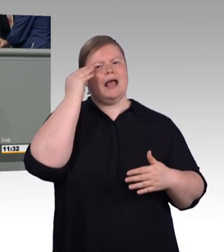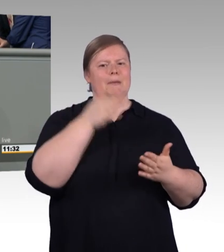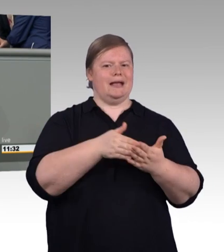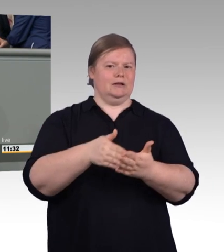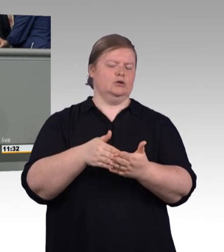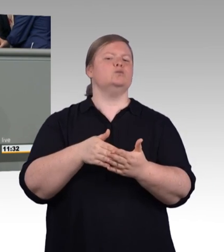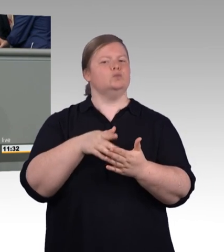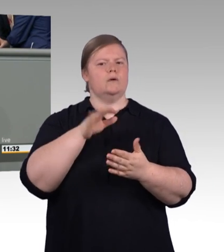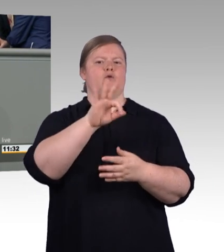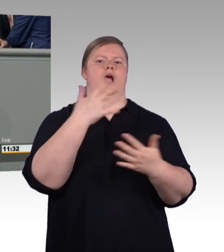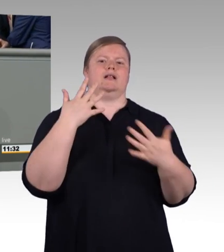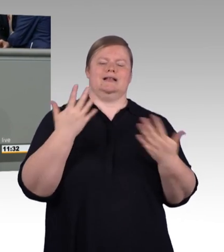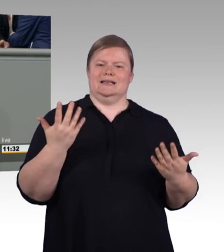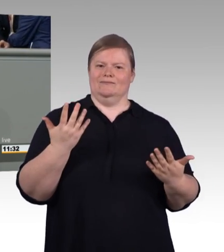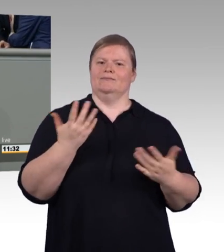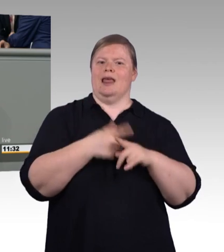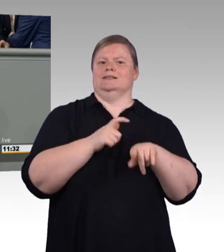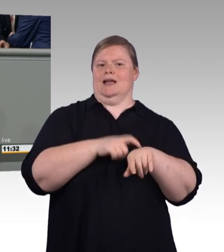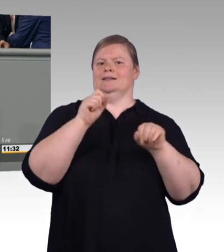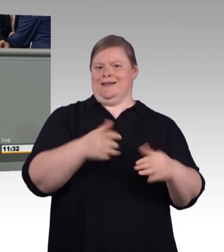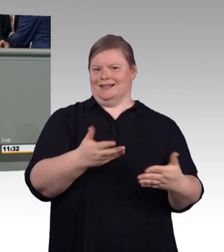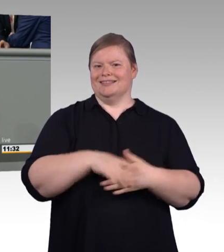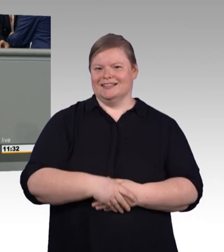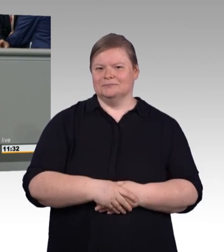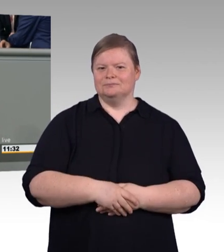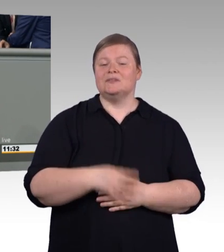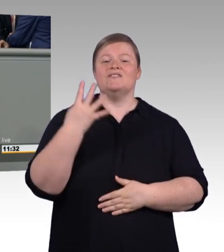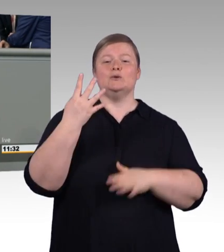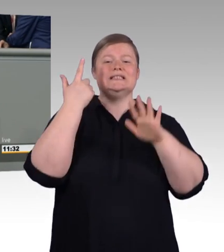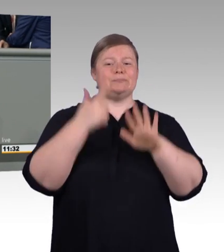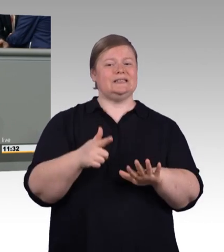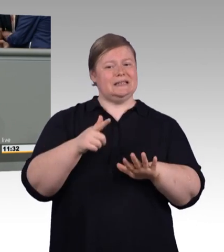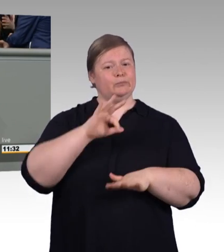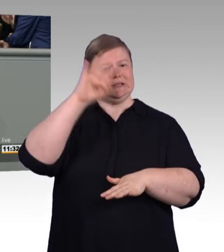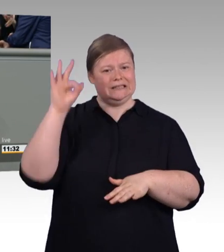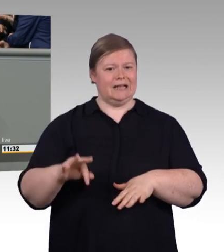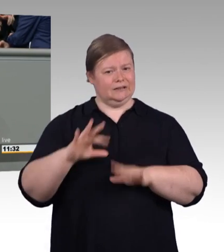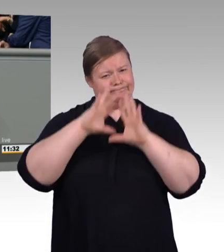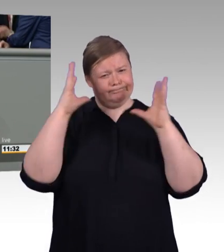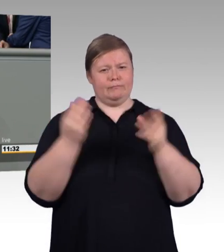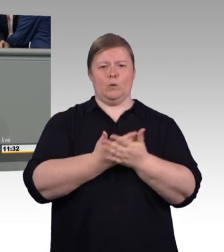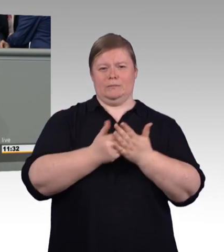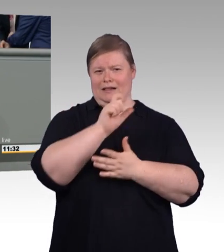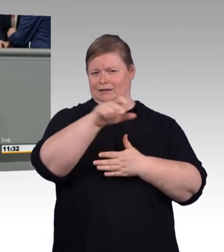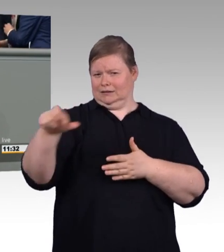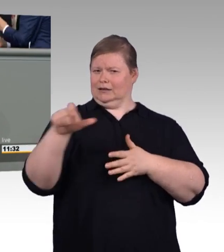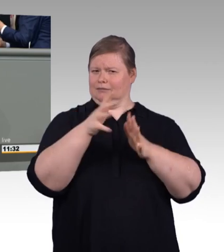Das zeigt, eine Ausbildung eröffnet beste Chancen und gerade auch jetzt in Zeiten des Fachkräftemangels.